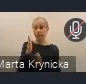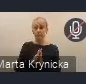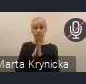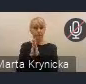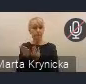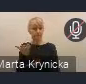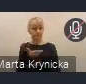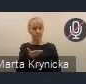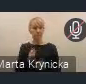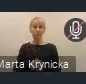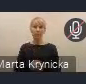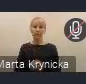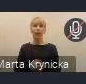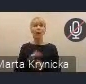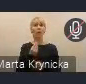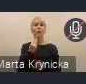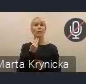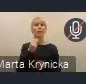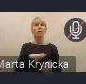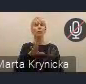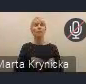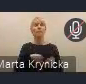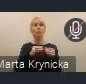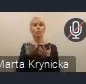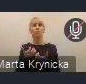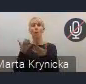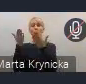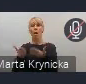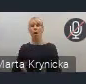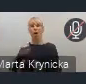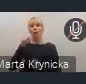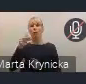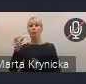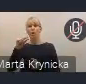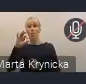A na samym początku chciałem poprosić Andrzeja Porawskiego o pierwszy krótki komentarz. Andrzeju...